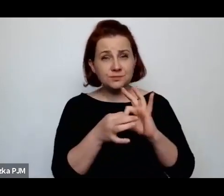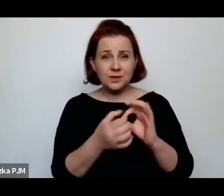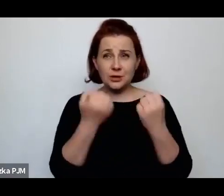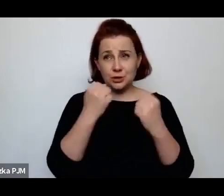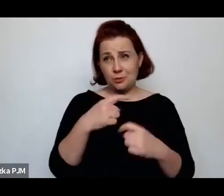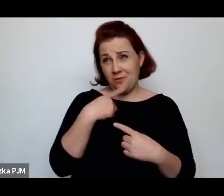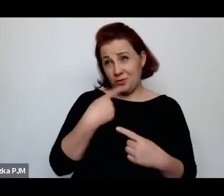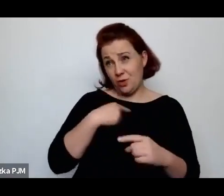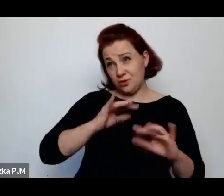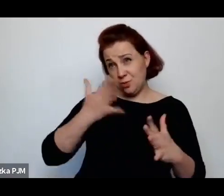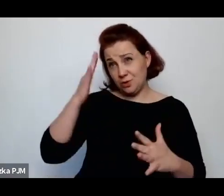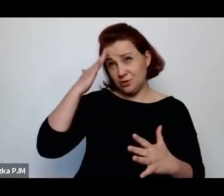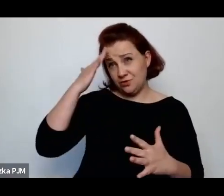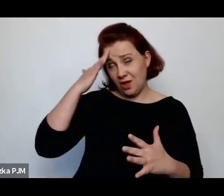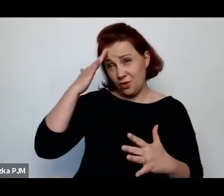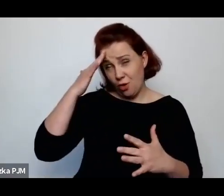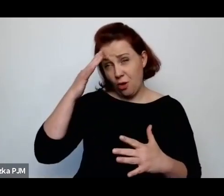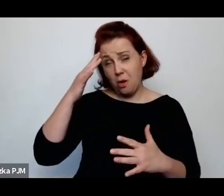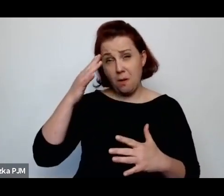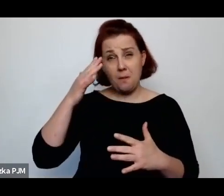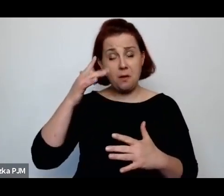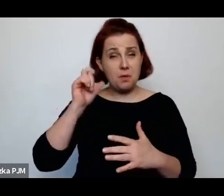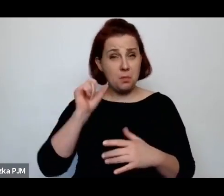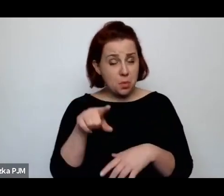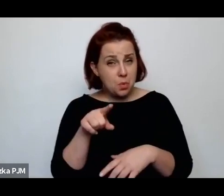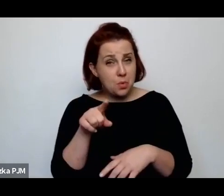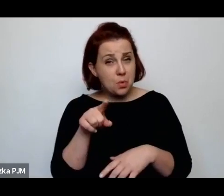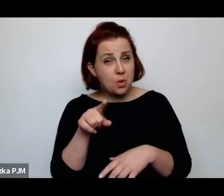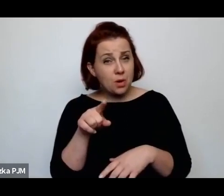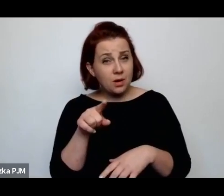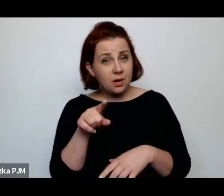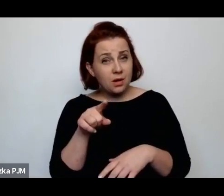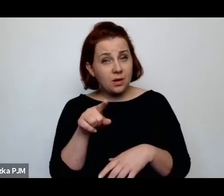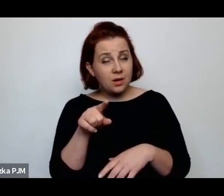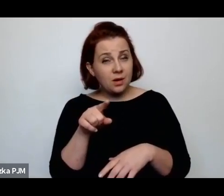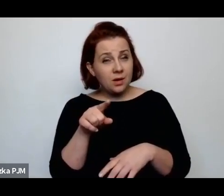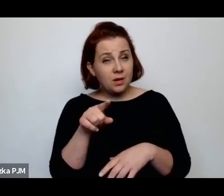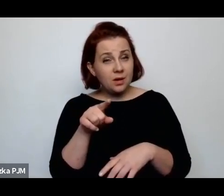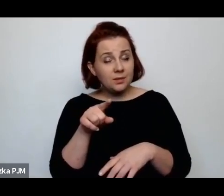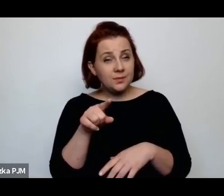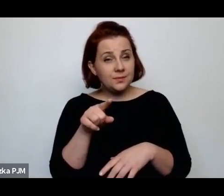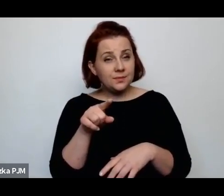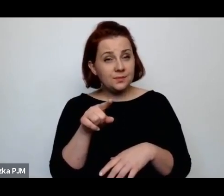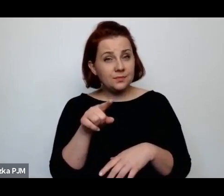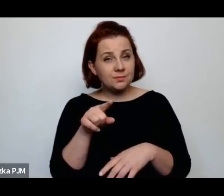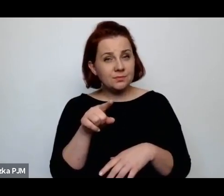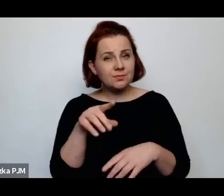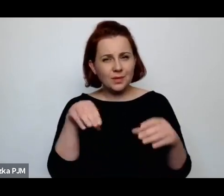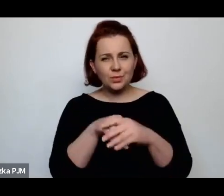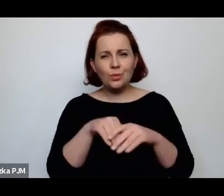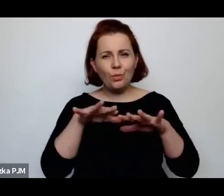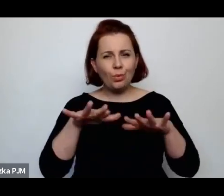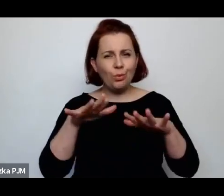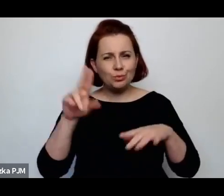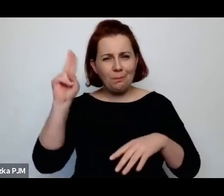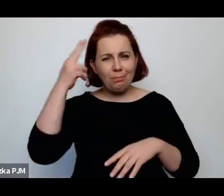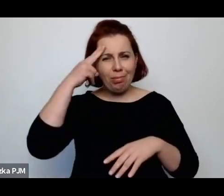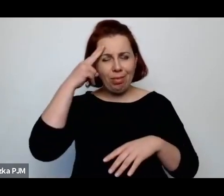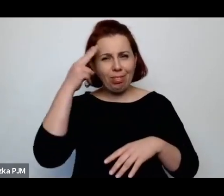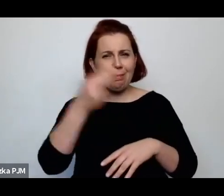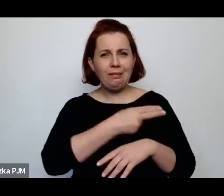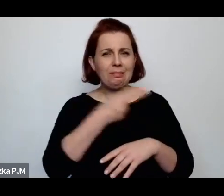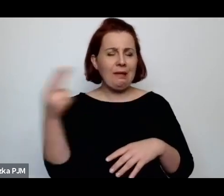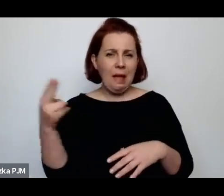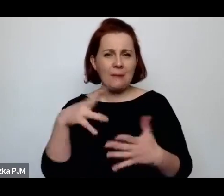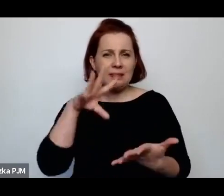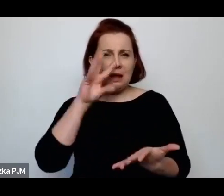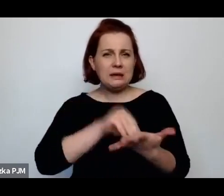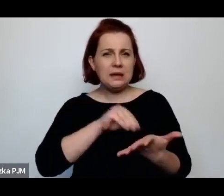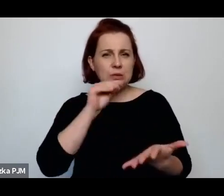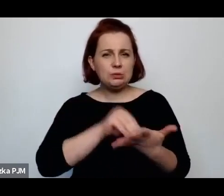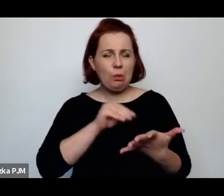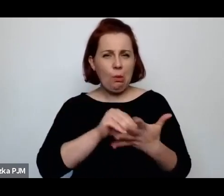ale jednak gdzieś umieszcza spektrum tych legend o rytuałach krwi, które właśnie do tych pogromów